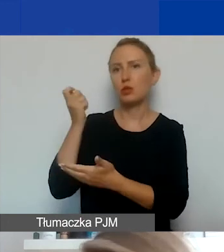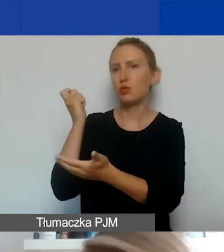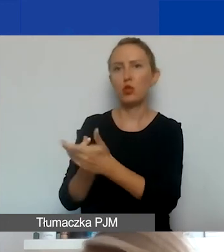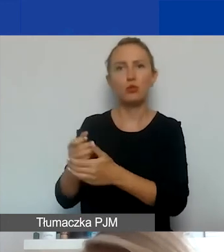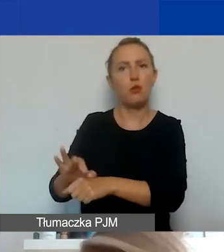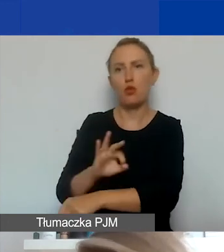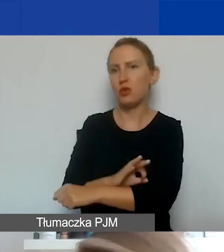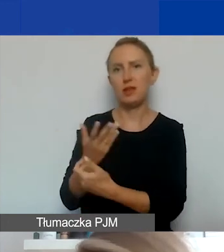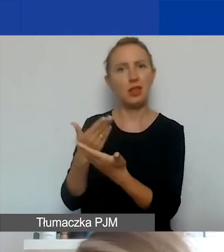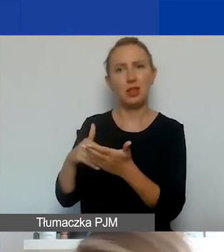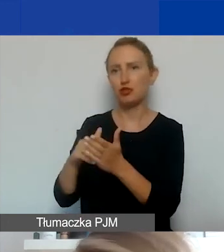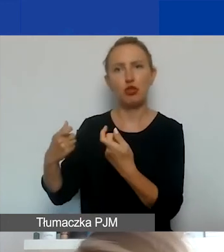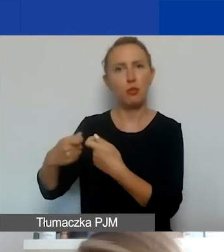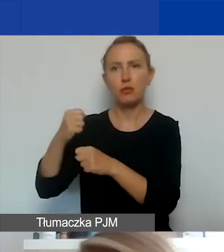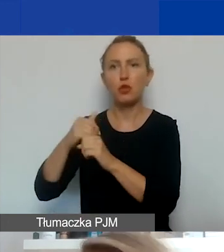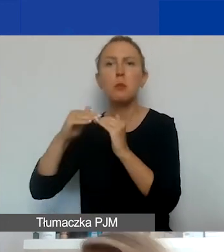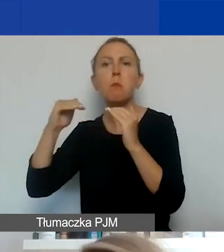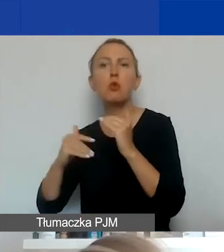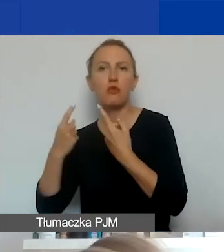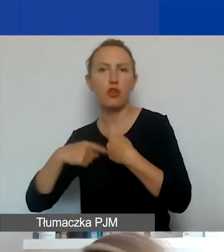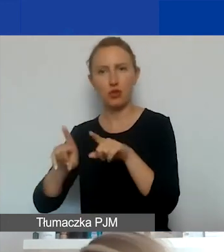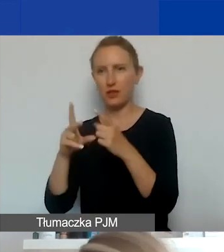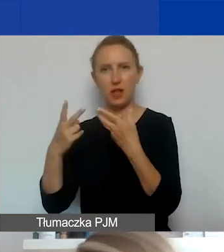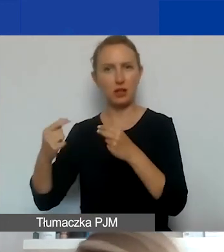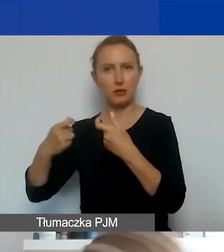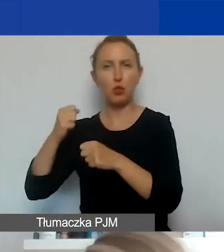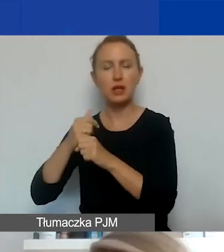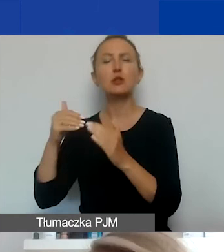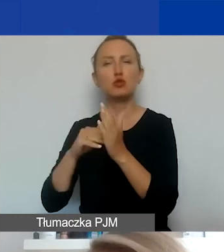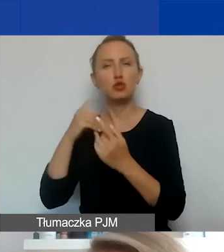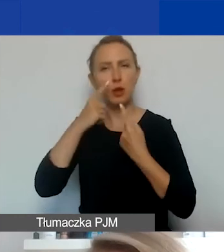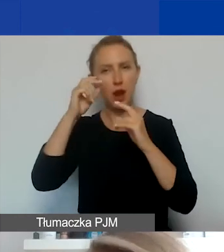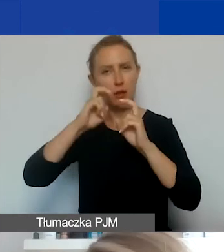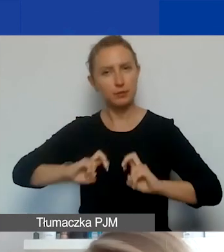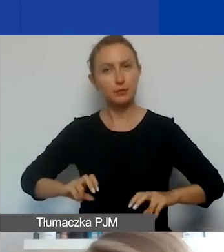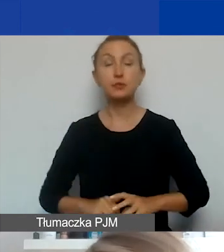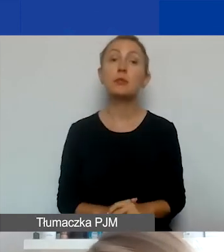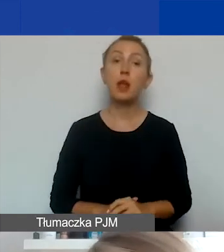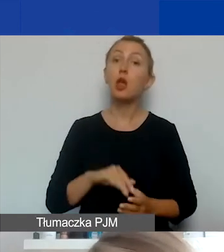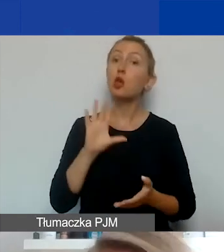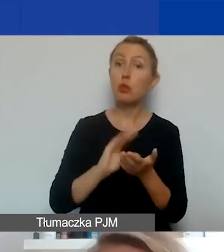On jest podwykonawcą, nie partnerem. Tak że to należy dobrze przemyśleć. Jeszcze raz to, co mówiła Dorota.